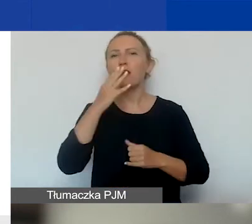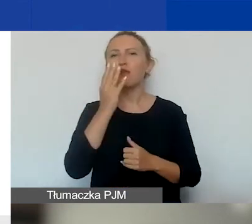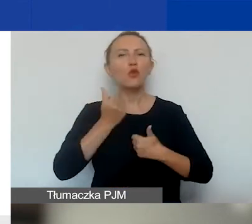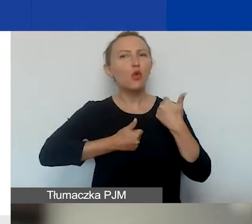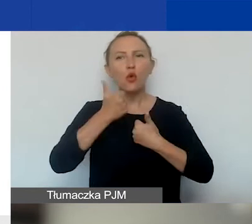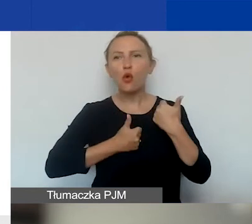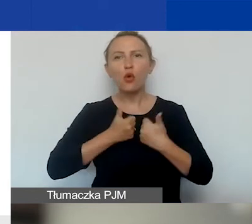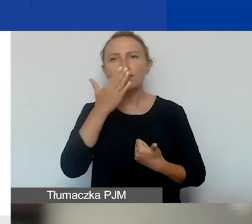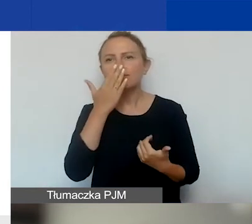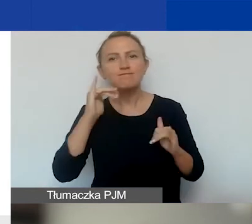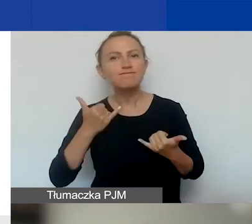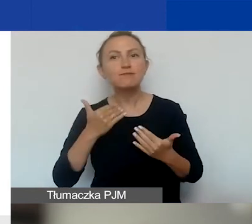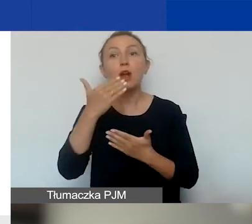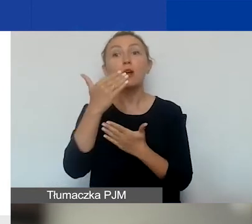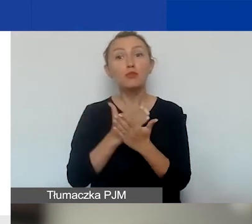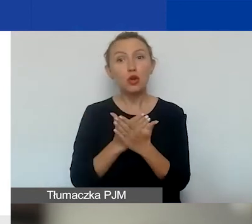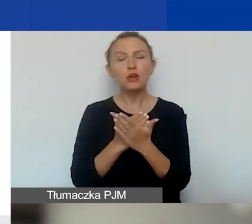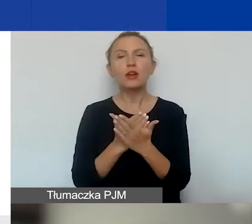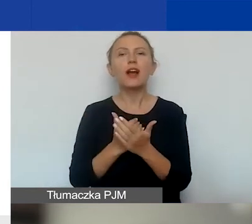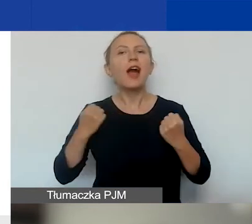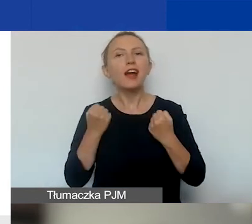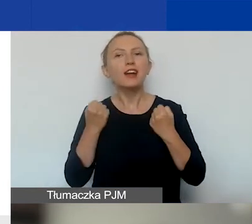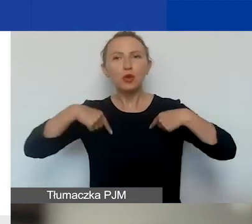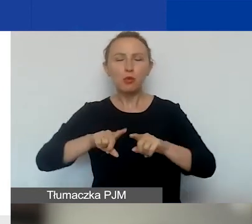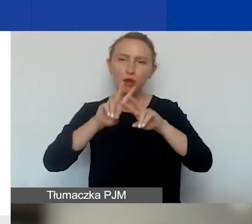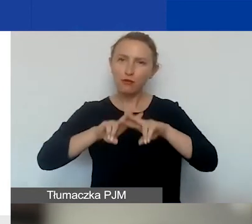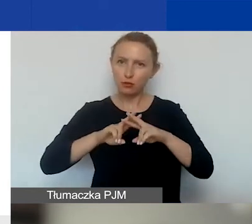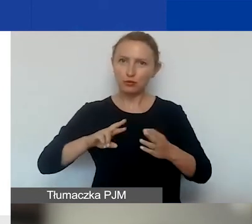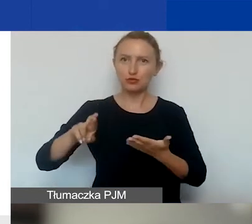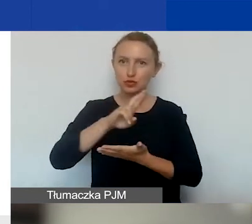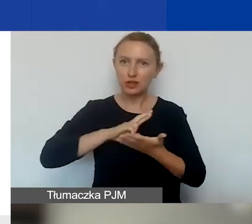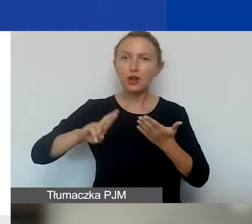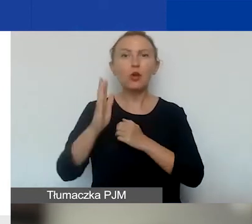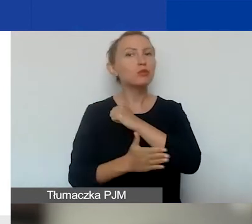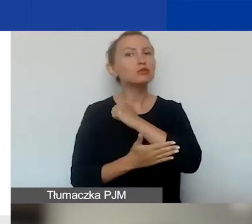w ramach programu Aktywni Obywatele Fundusz Regionalny. Takie podstawowe informacje.